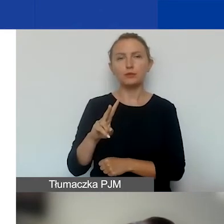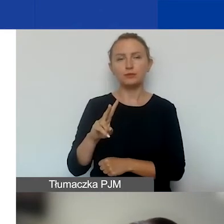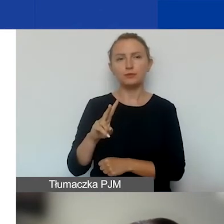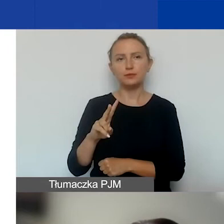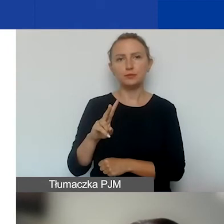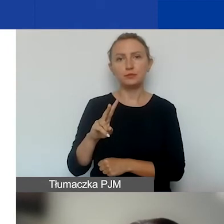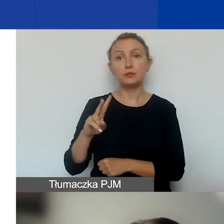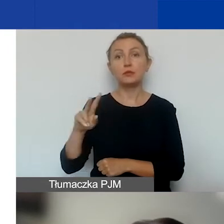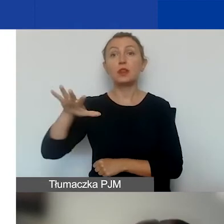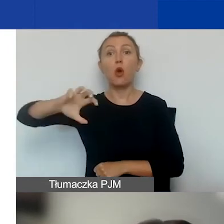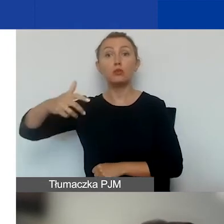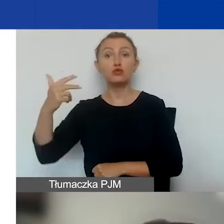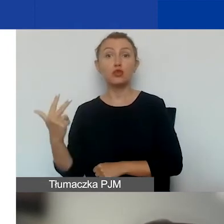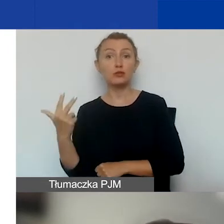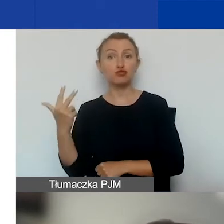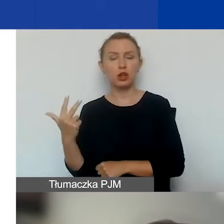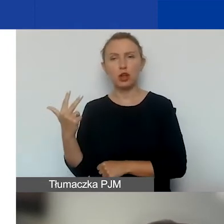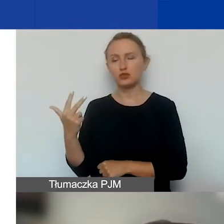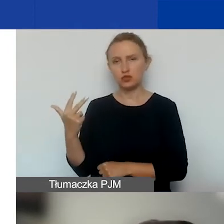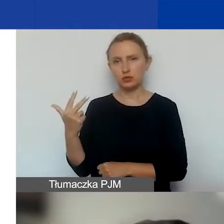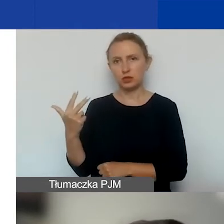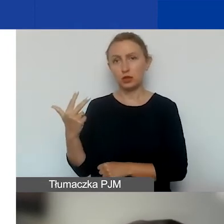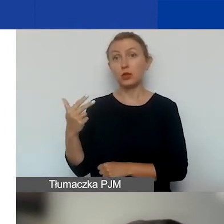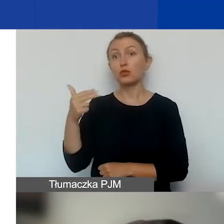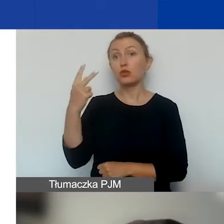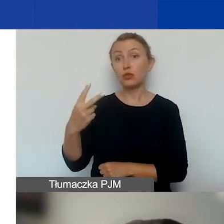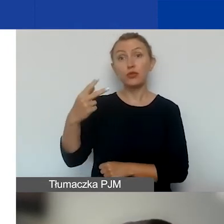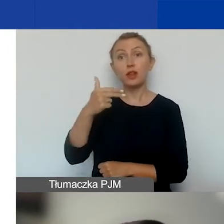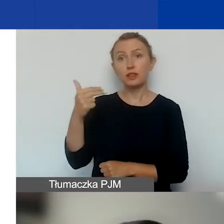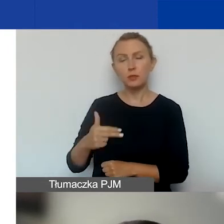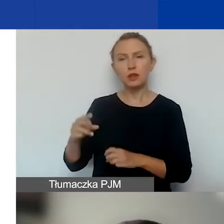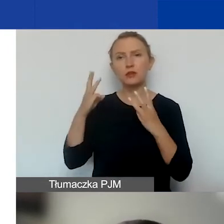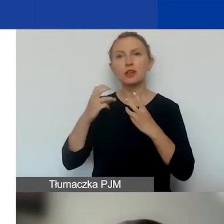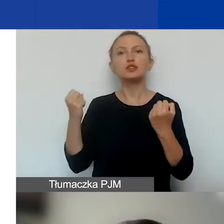Obszar trzeci to dwa tematy o znaczeniu szczególnym: działalność strażnicza